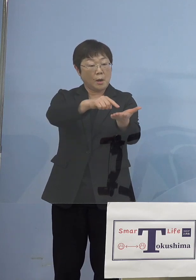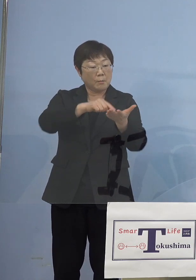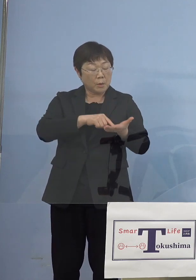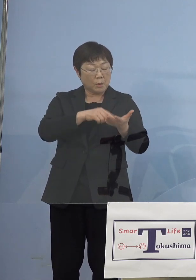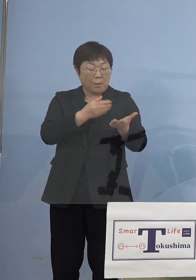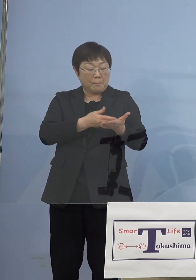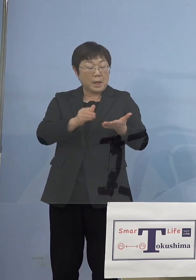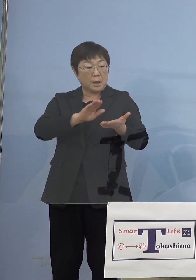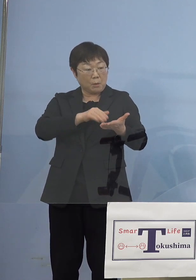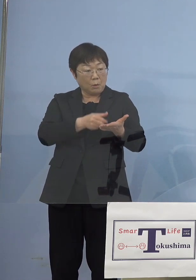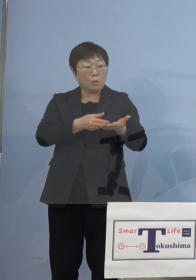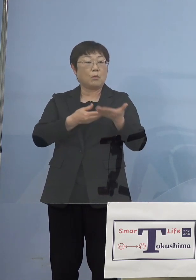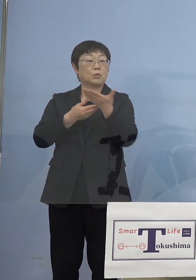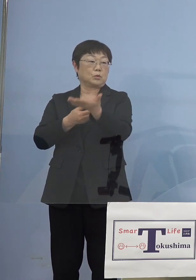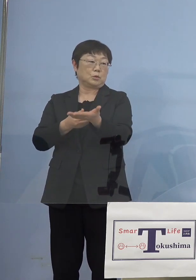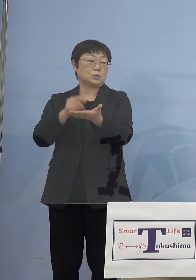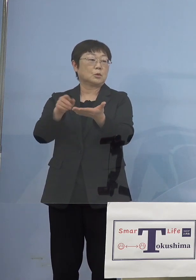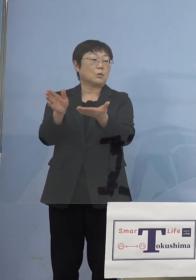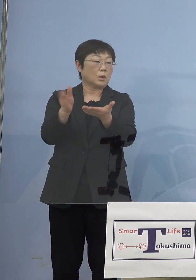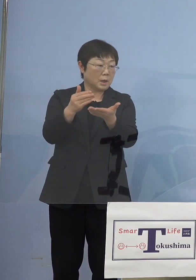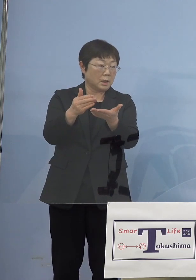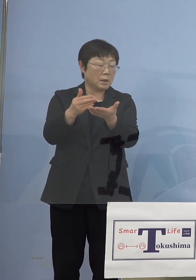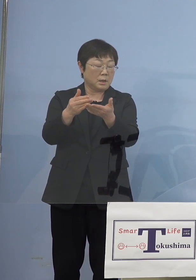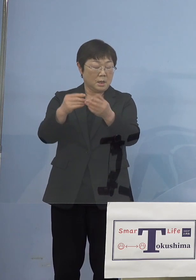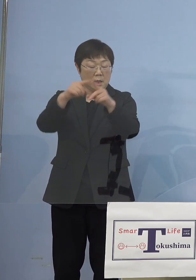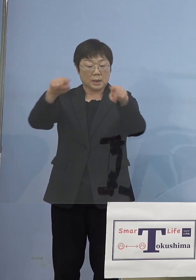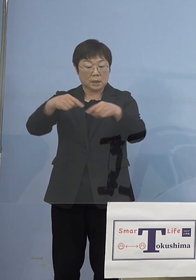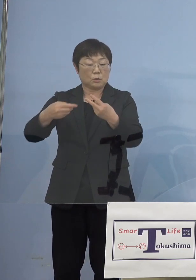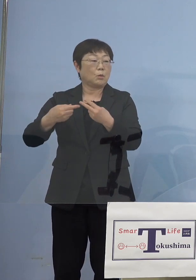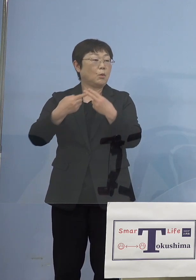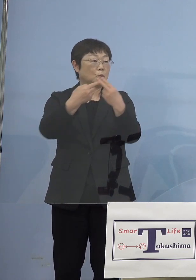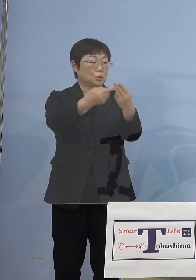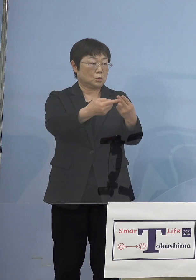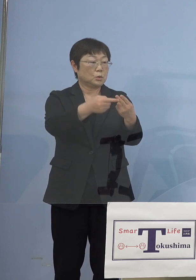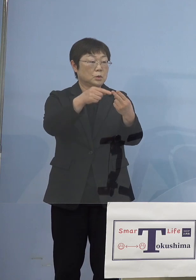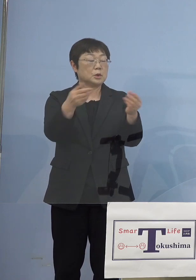送るんですね、そこから キットが送られてそれを従業員の方が